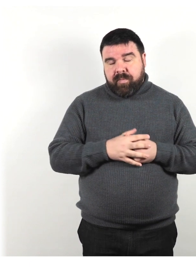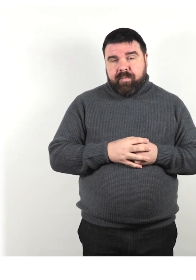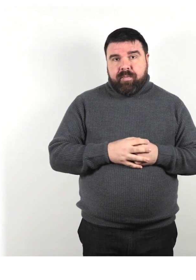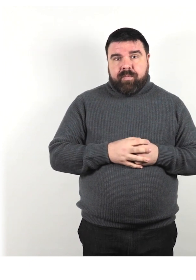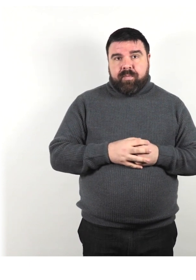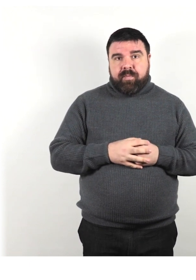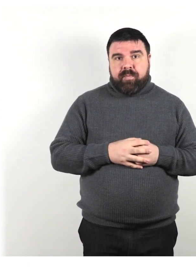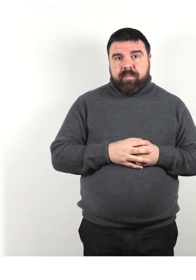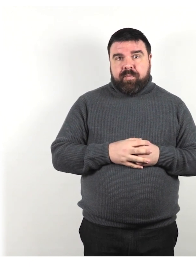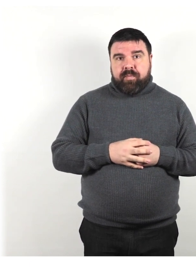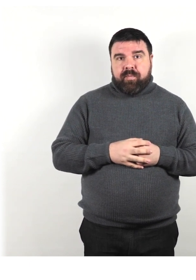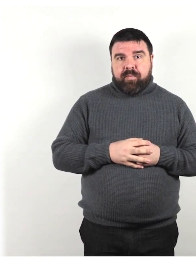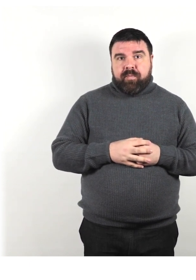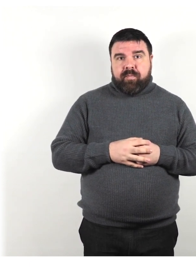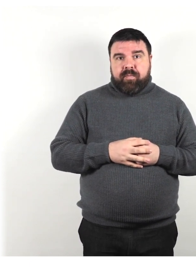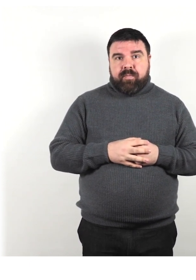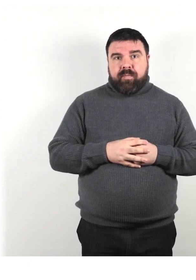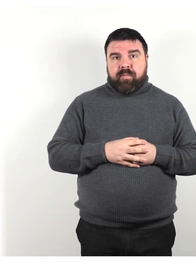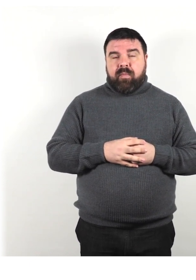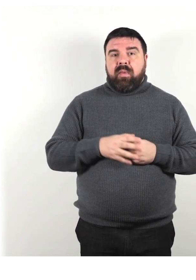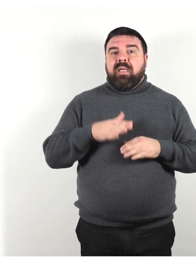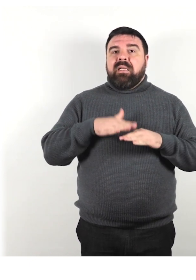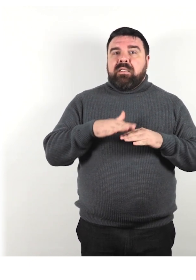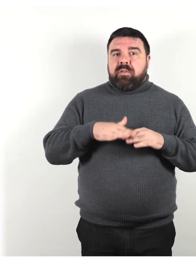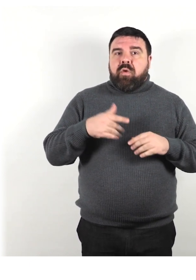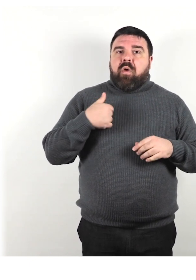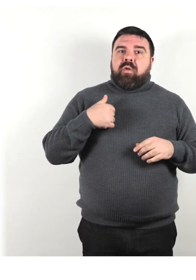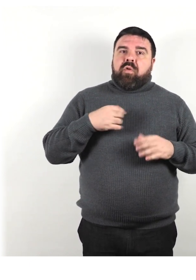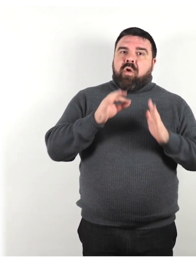In generale, usiamo la regola: Metti la persona al primo posto.